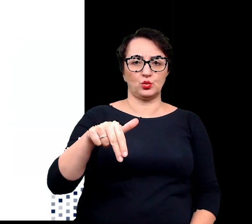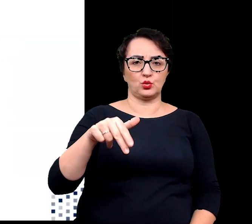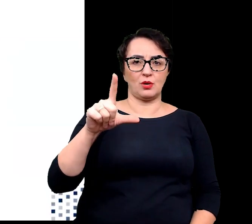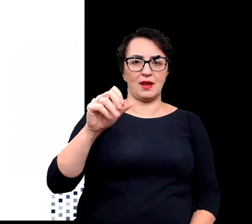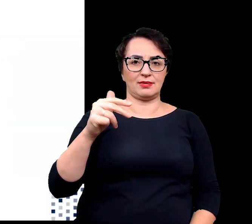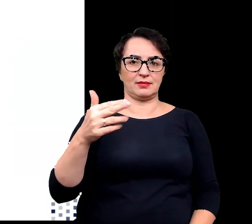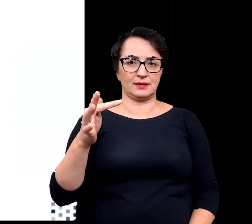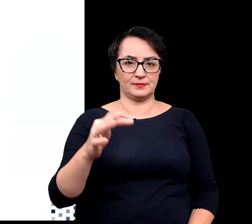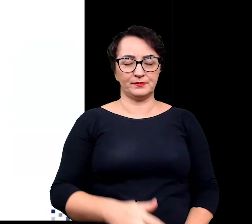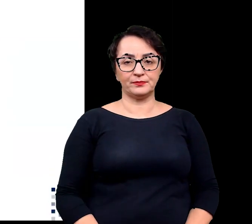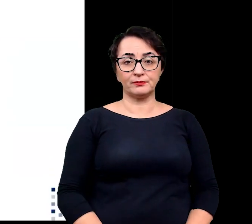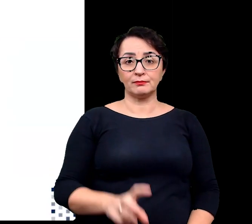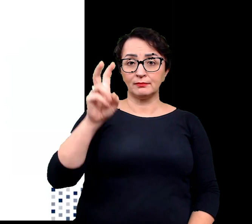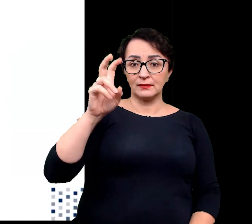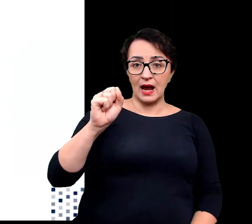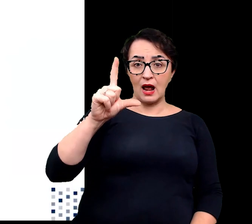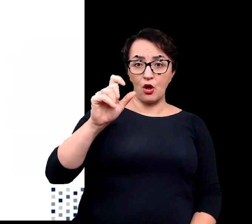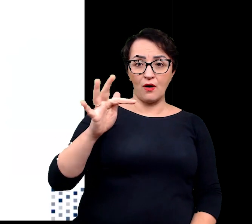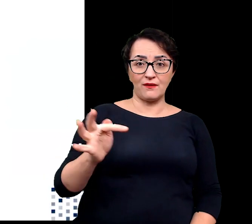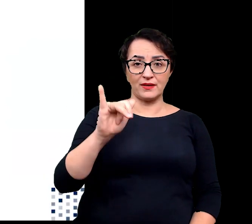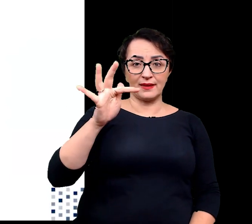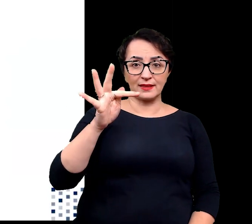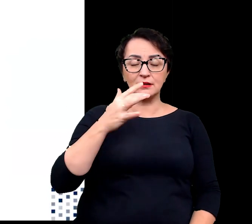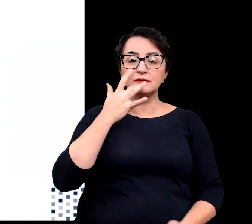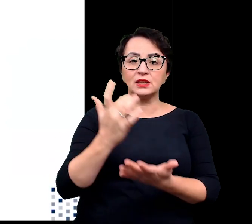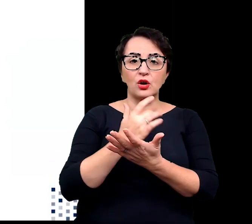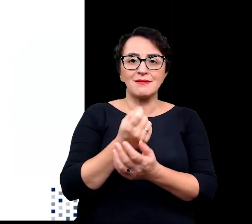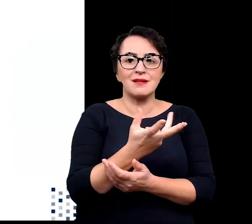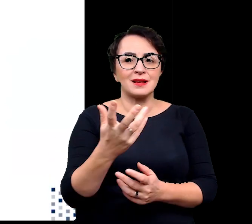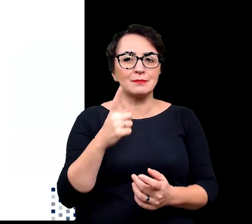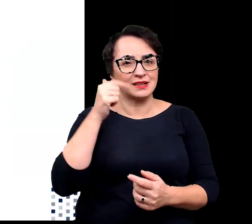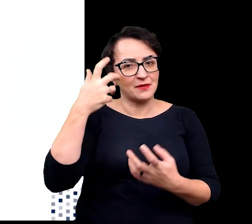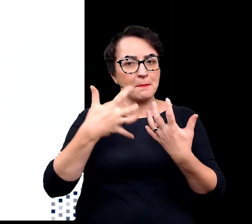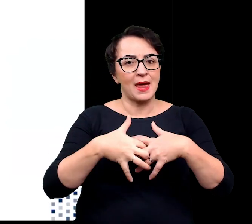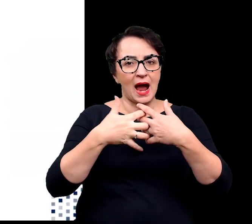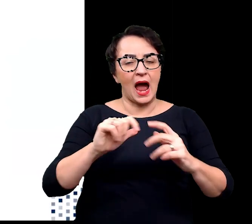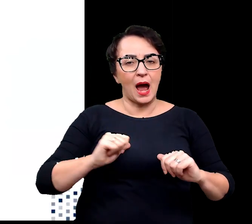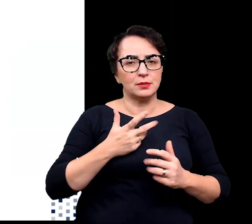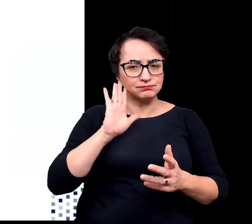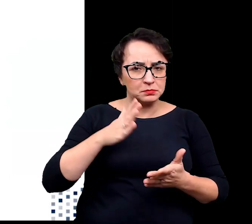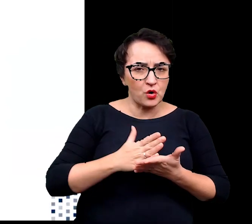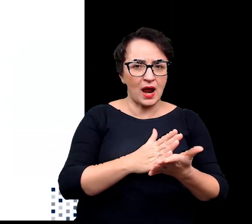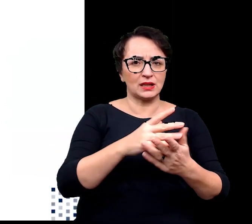Halofity wykorzystują kilka mechanizmów, aby poradzić sobie z wysokim zasoleniem gleby.